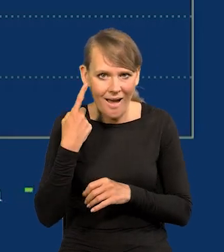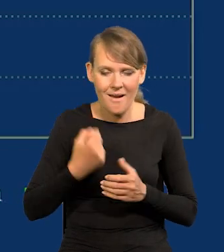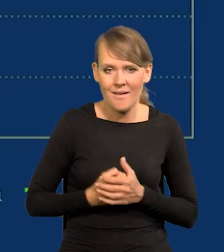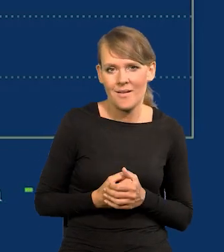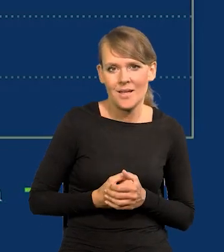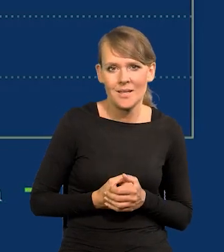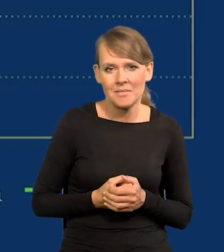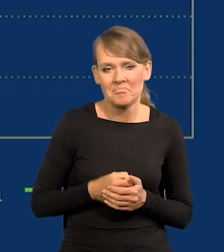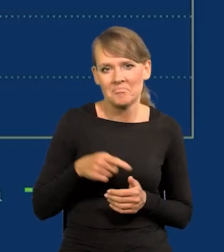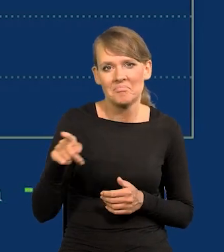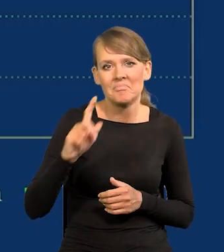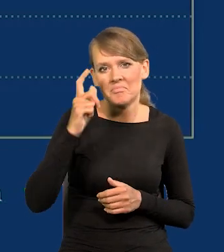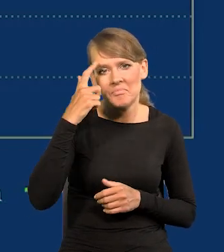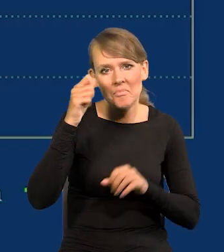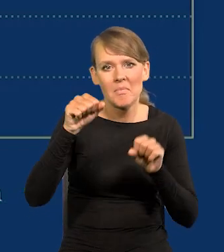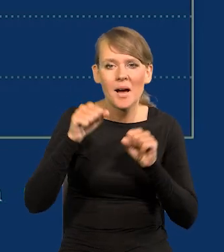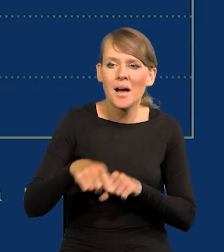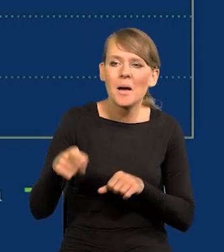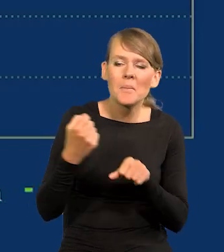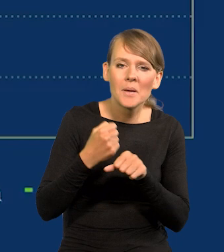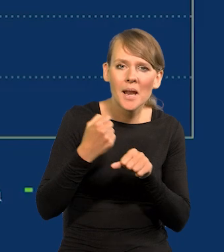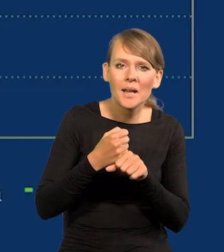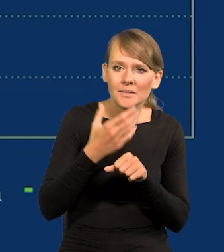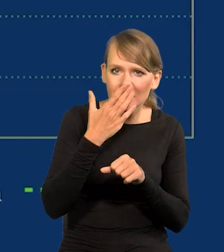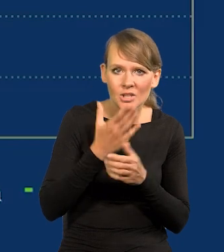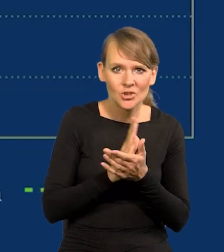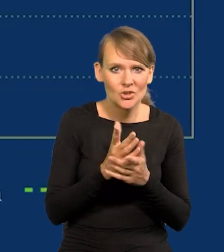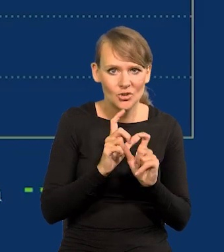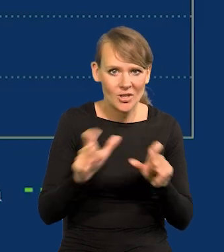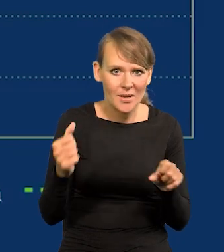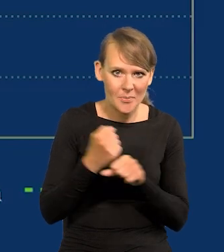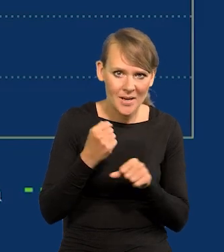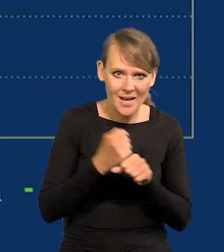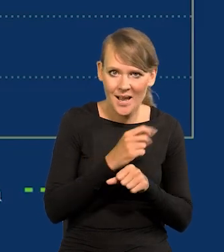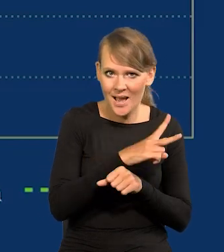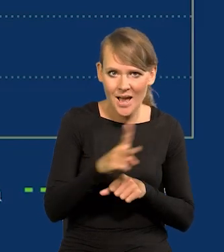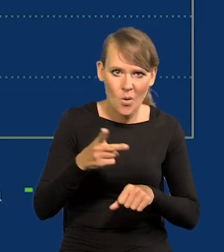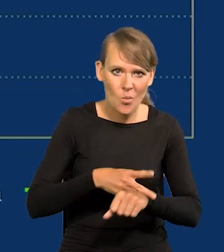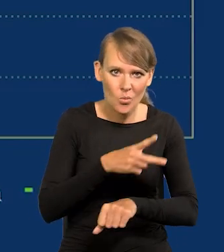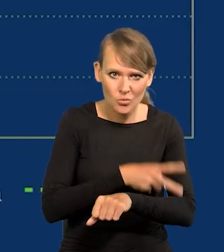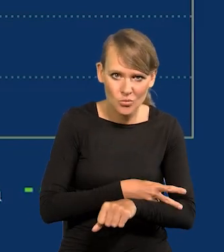jak tam w Centralnym Banku się nawet pracuje. To średni czas pracy każdego urzędnika, mówiłem już o tym,